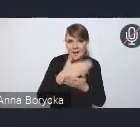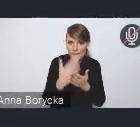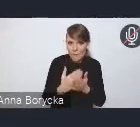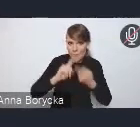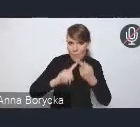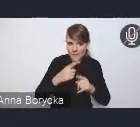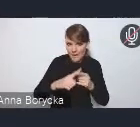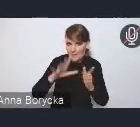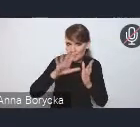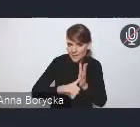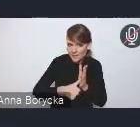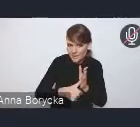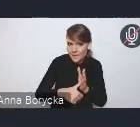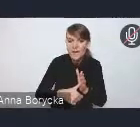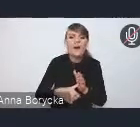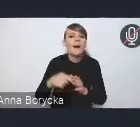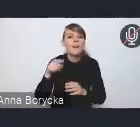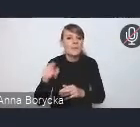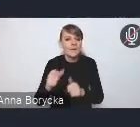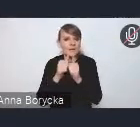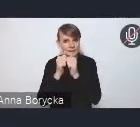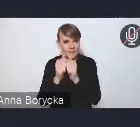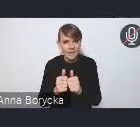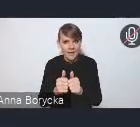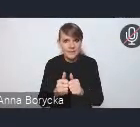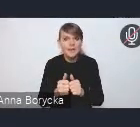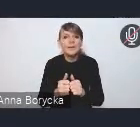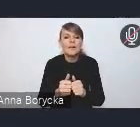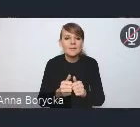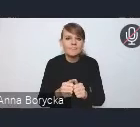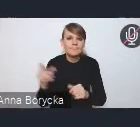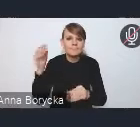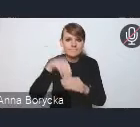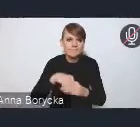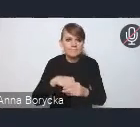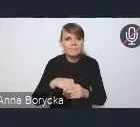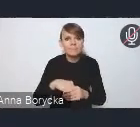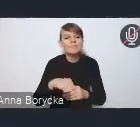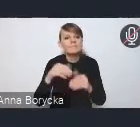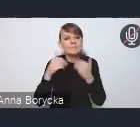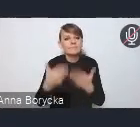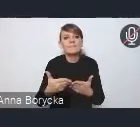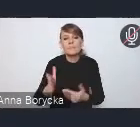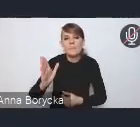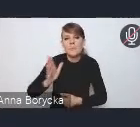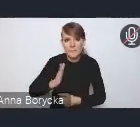jest wyzwanie związane z zapewnieniem bezpieczeństwa ruchu drogowego